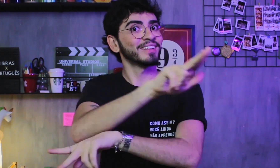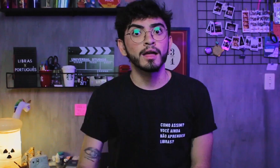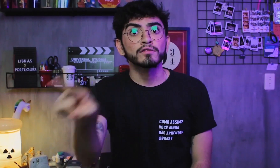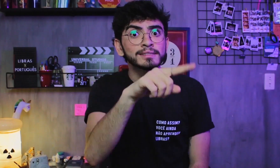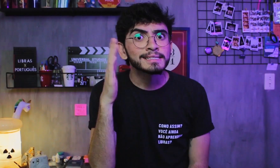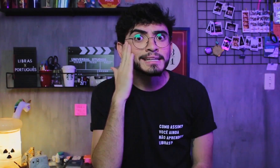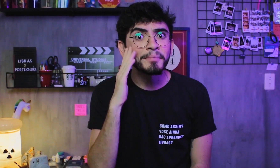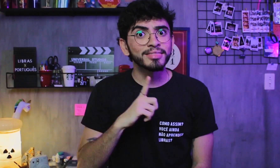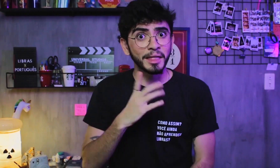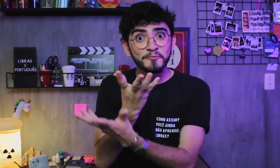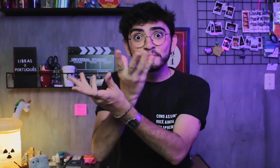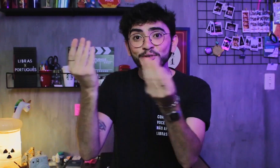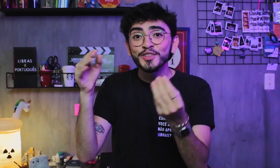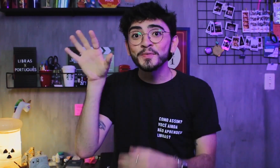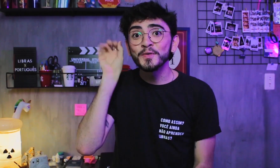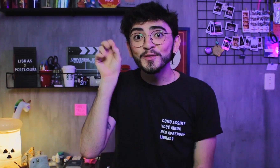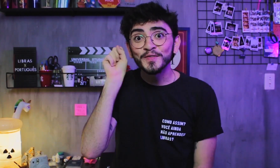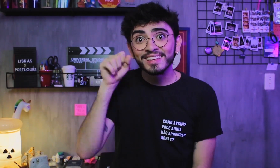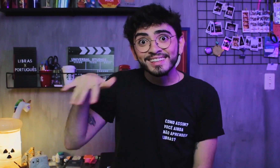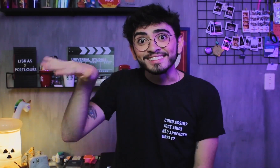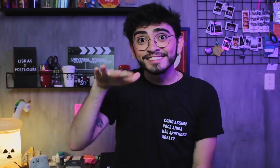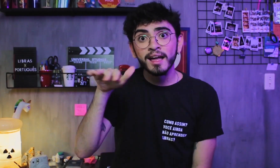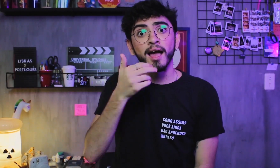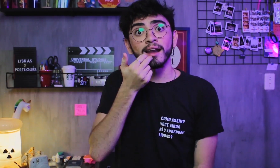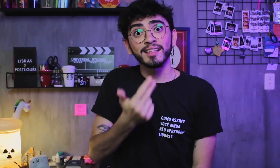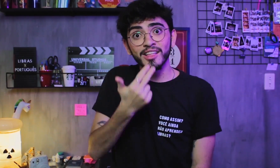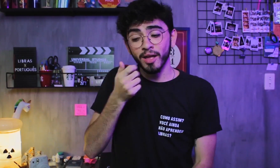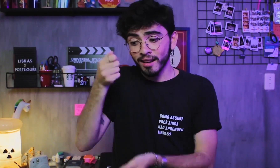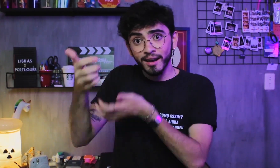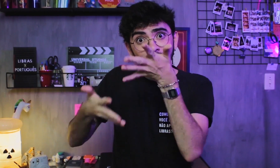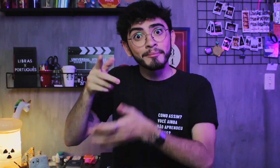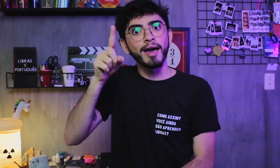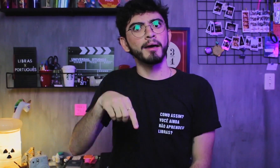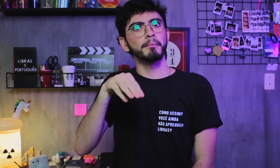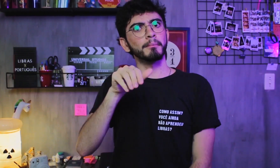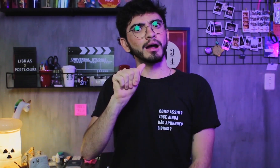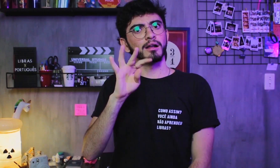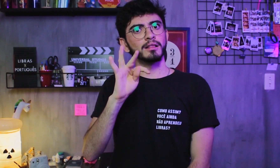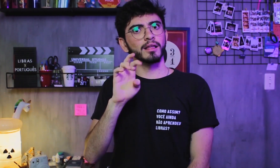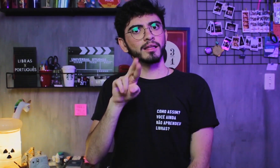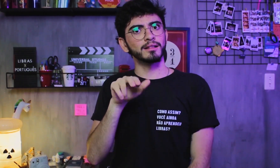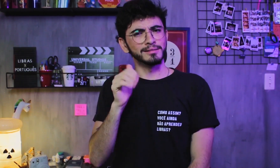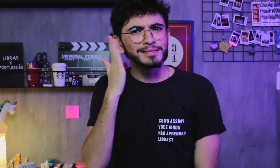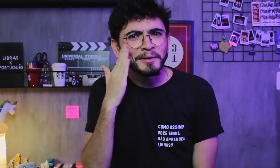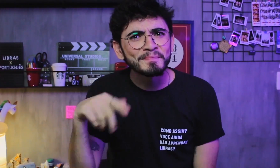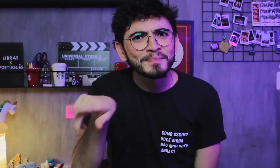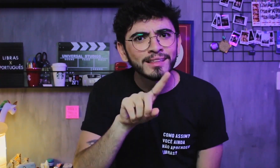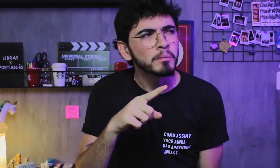Sabiam que também têm muitos ouvintes em que a Libras é sua língua materna? Você sabia?